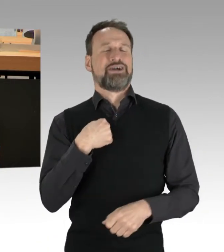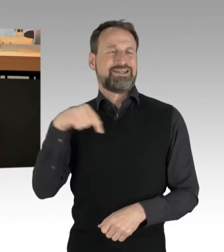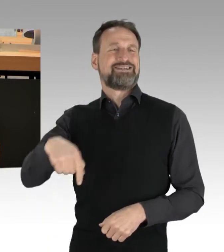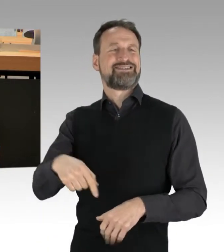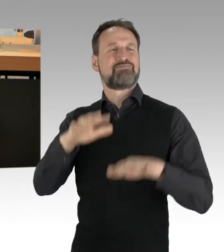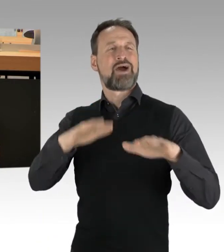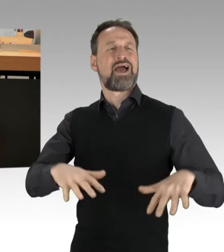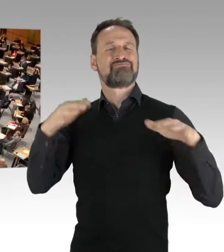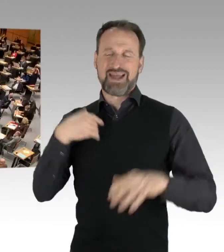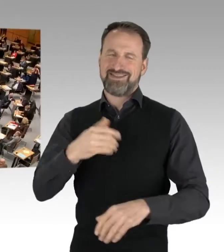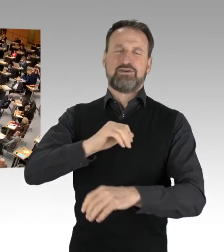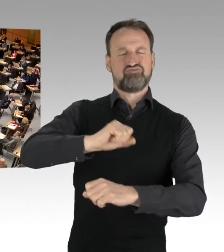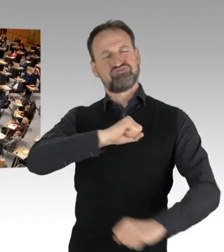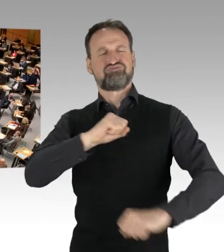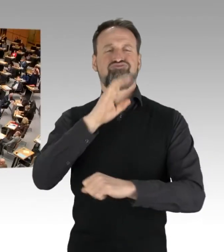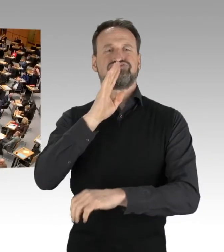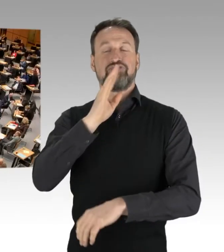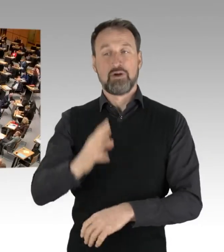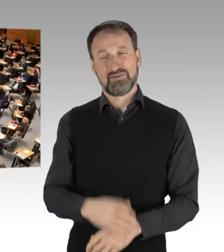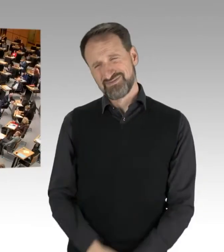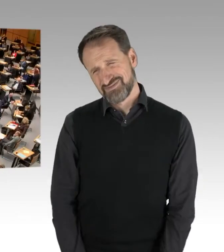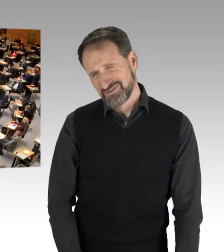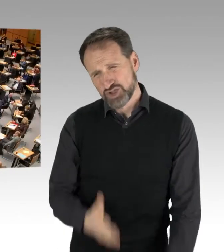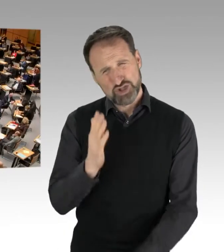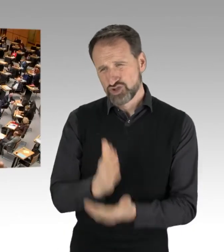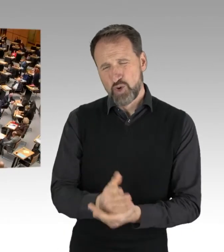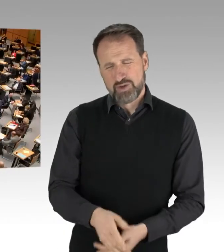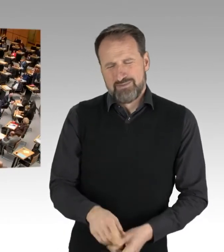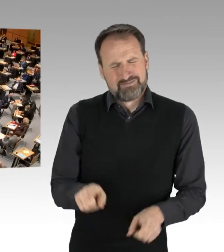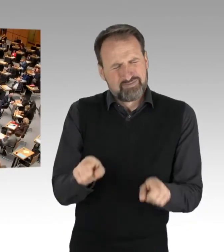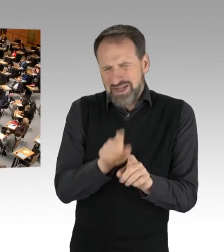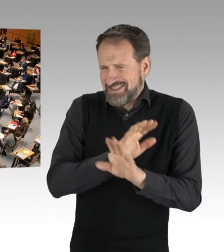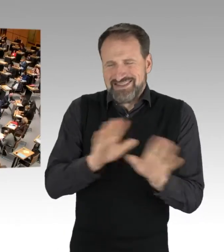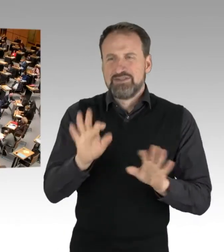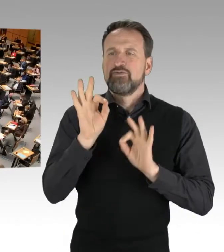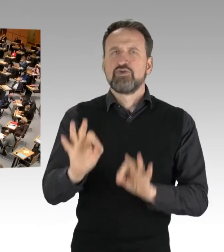(Applaus) Deshalb kommen wir jetzt zurück zur Sache und schauen uns an,